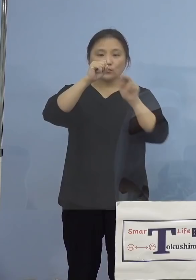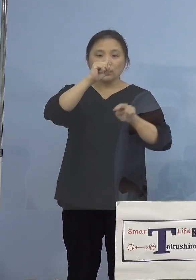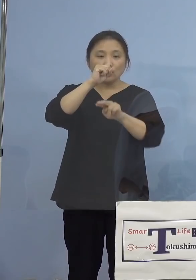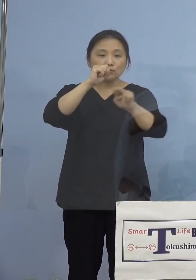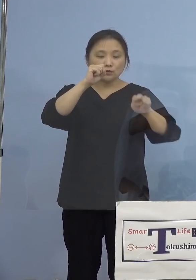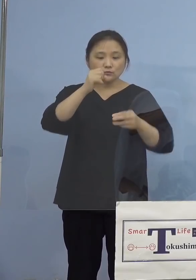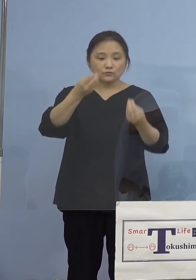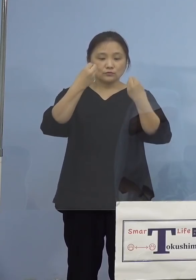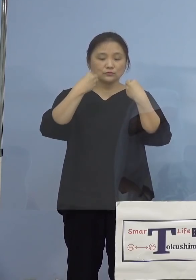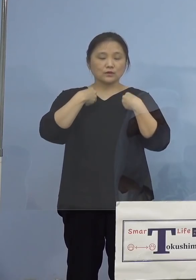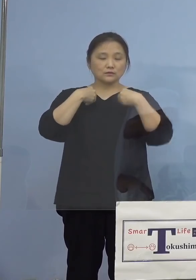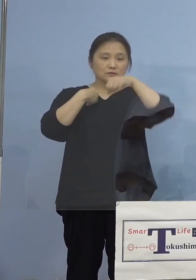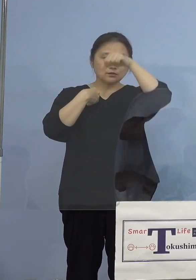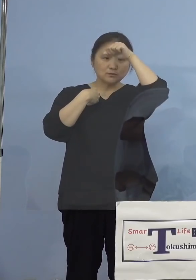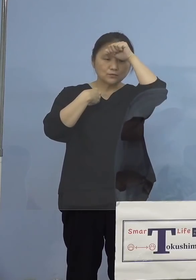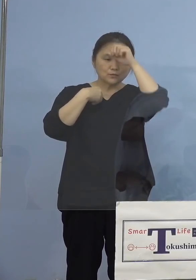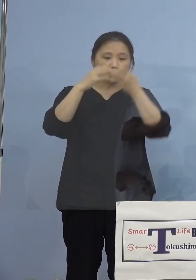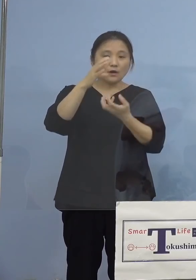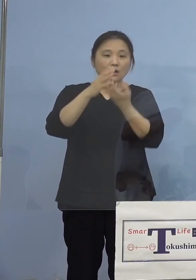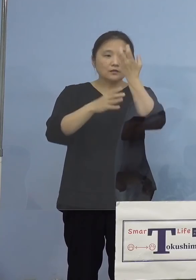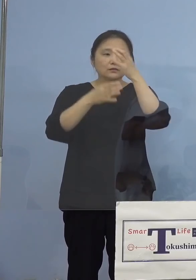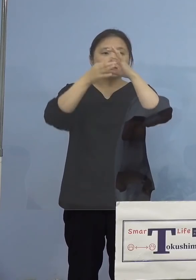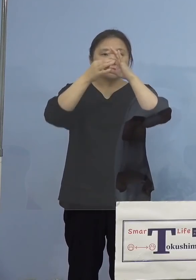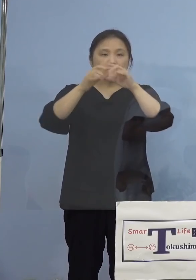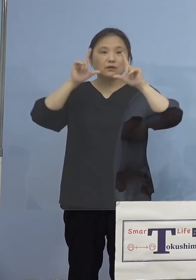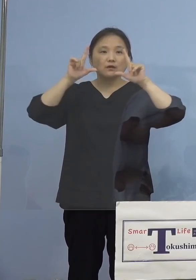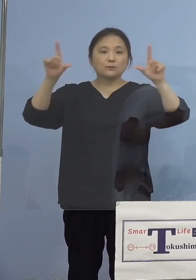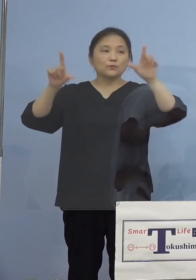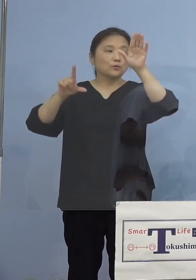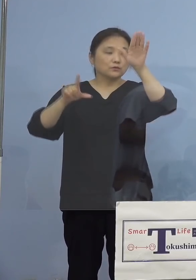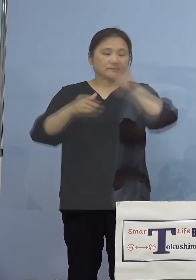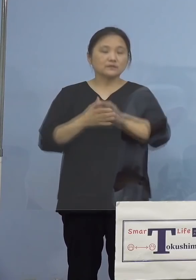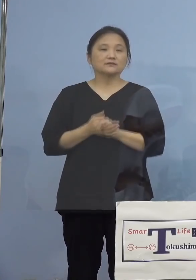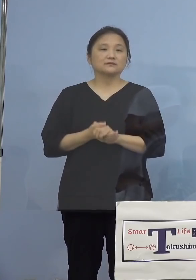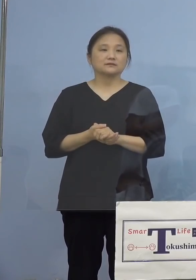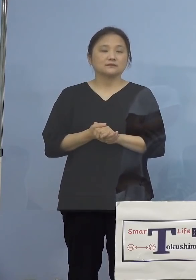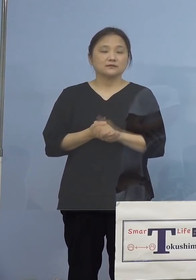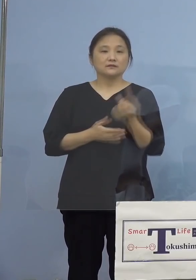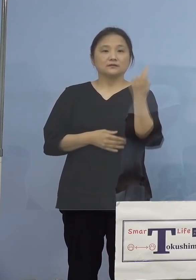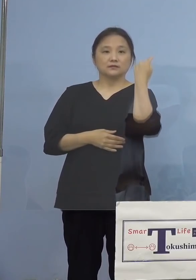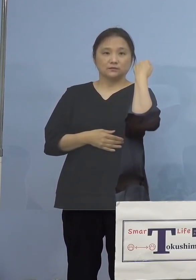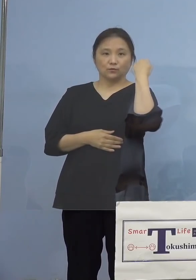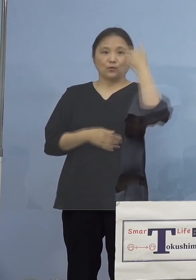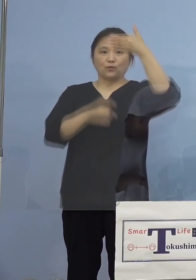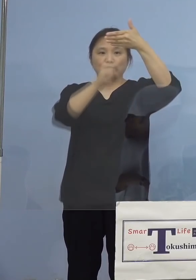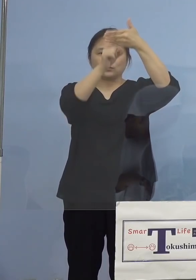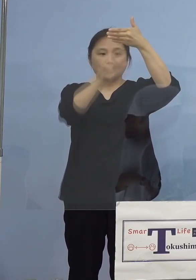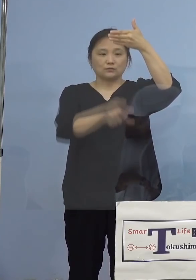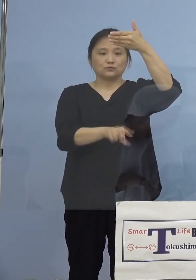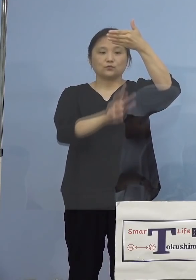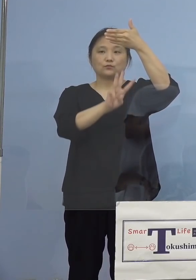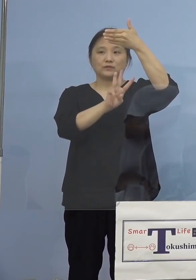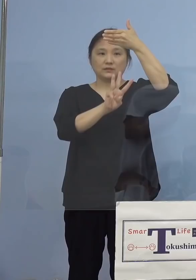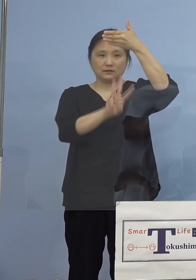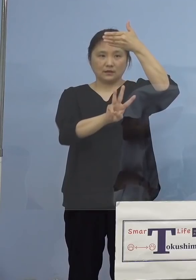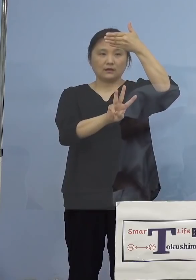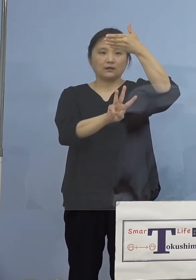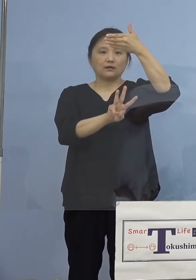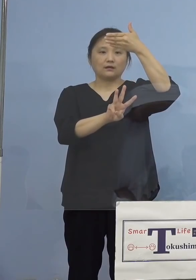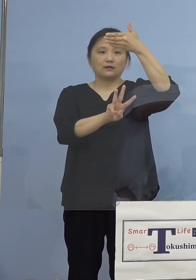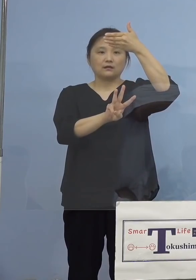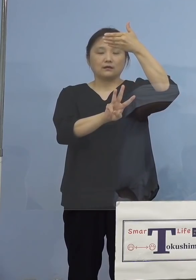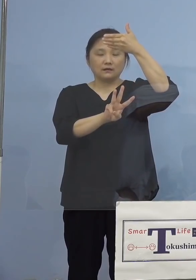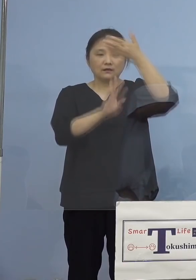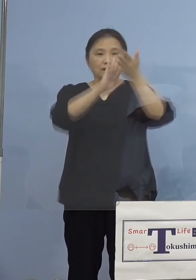発生につきまして、発表させていただきます 昨日9月3日、県内におきましては